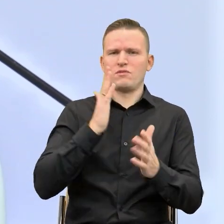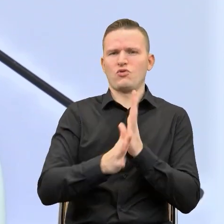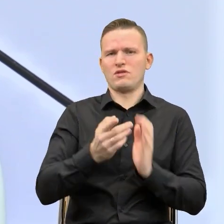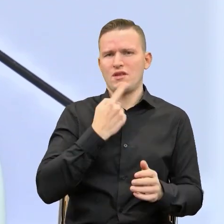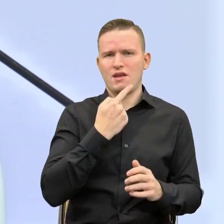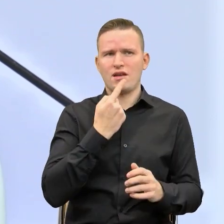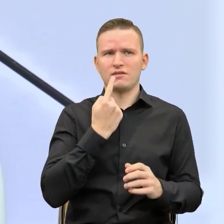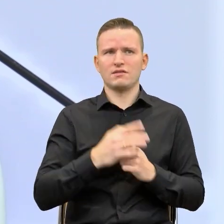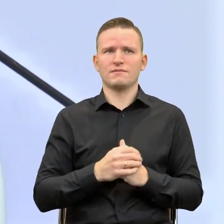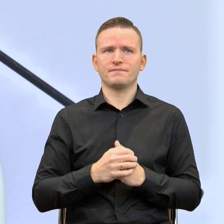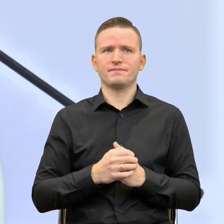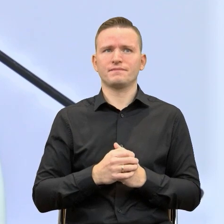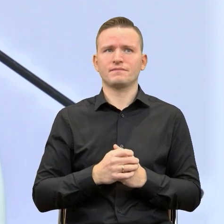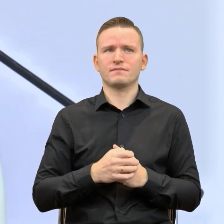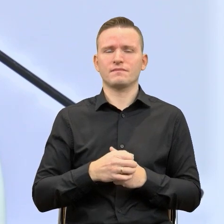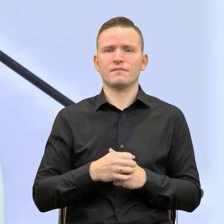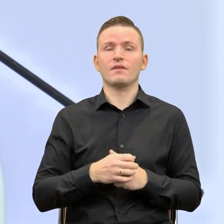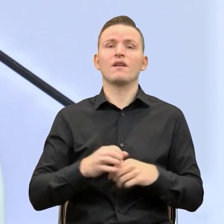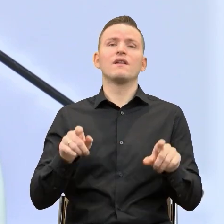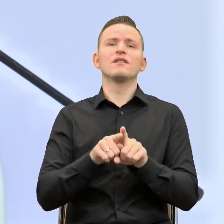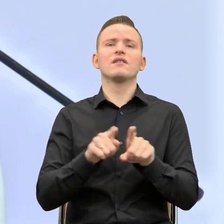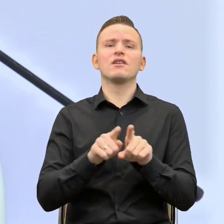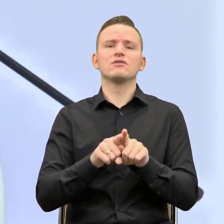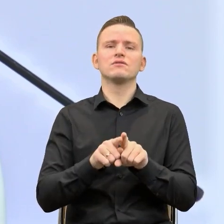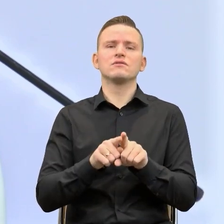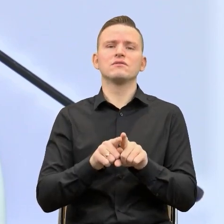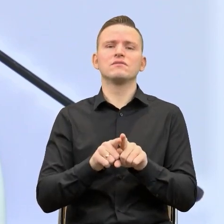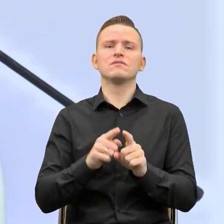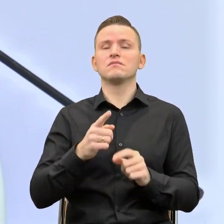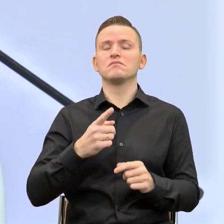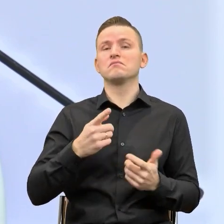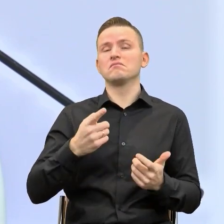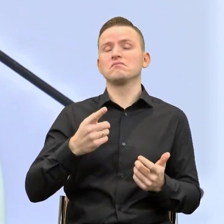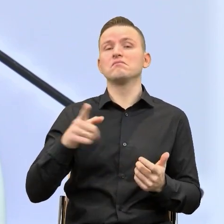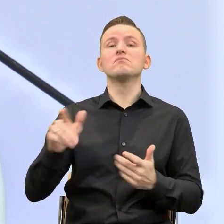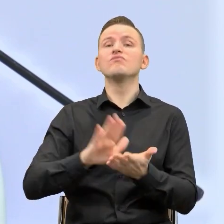No i przede wszystkim przekonamy się, proszę Państwa, na przykładzie Pani Krystyny Skrabek,